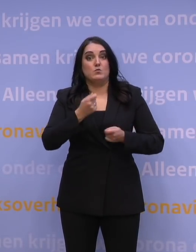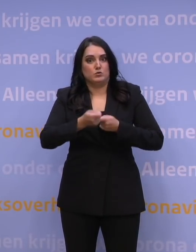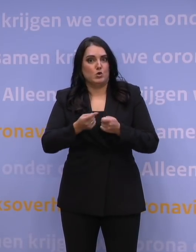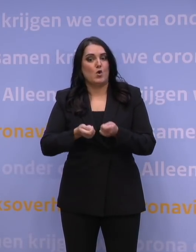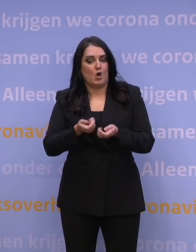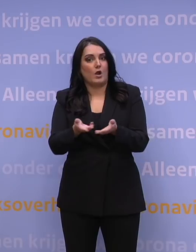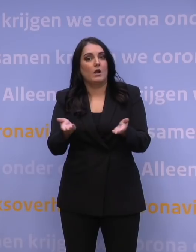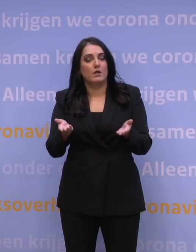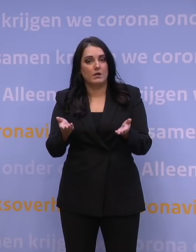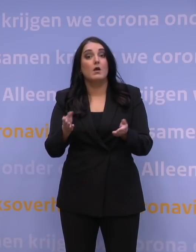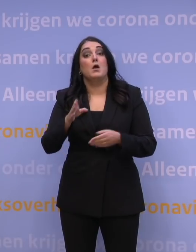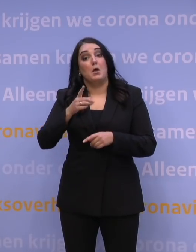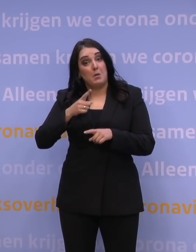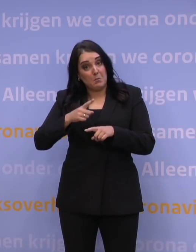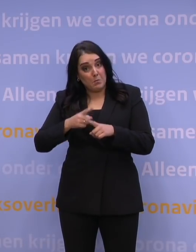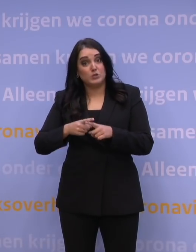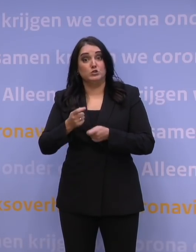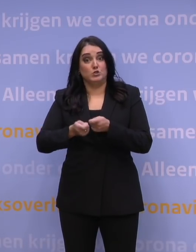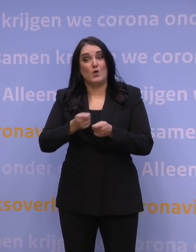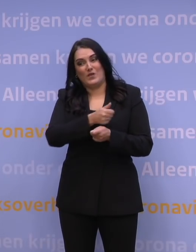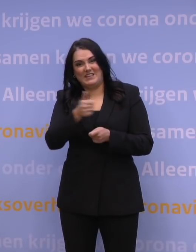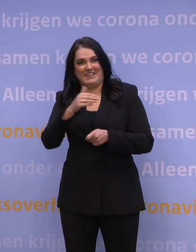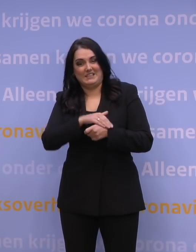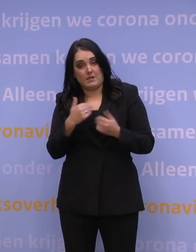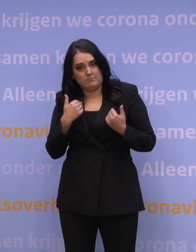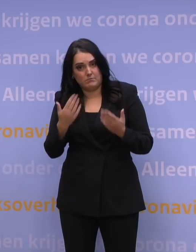En tijd om iedereen die boosterprik te kunnen geven.